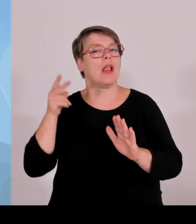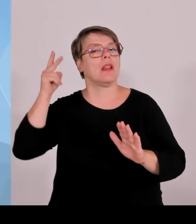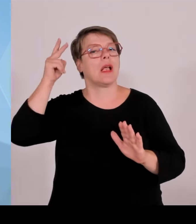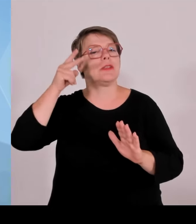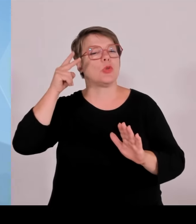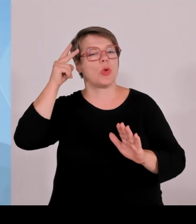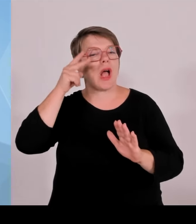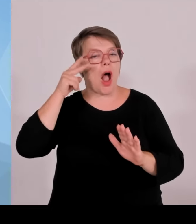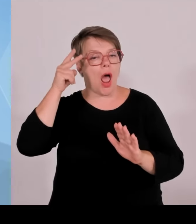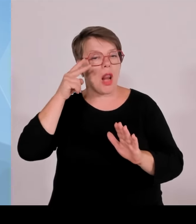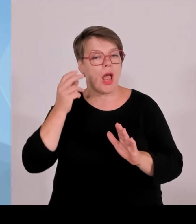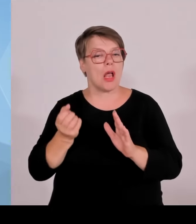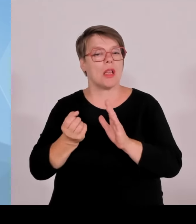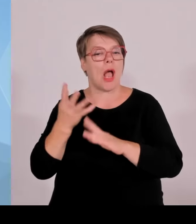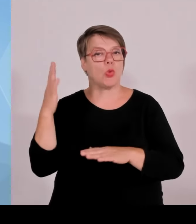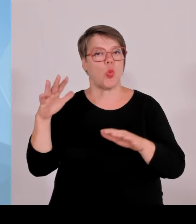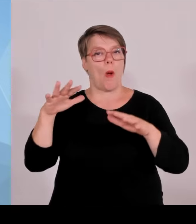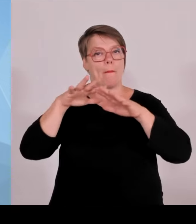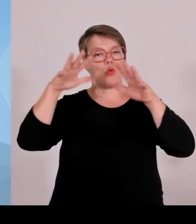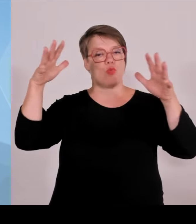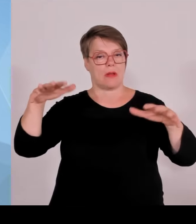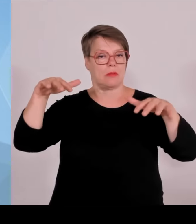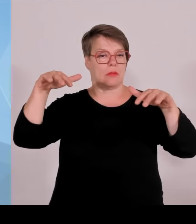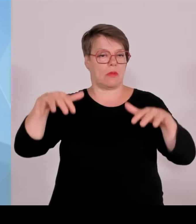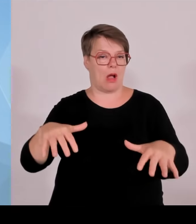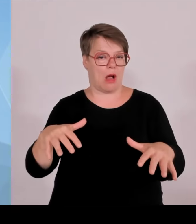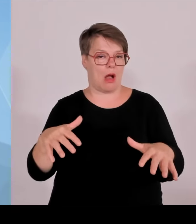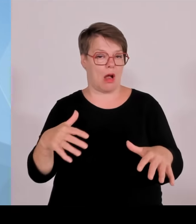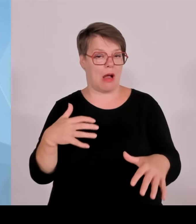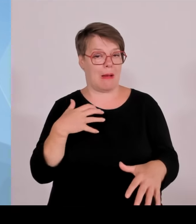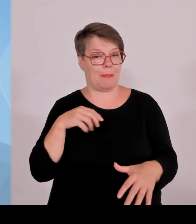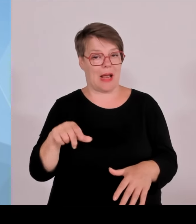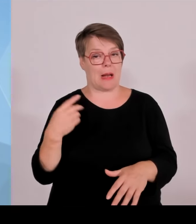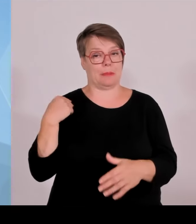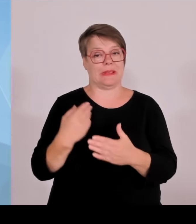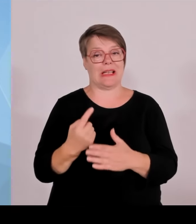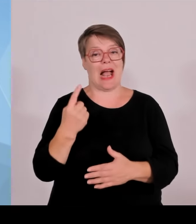jetzt eben ein weiteres, nämlich den Landschaftsgarten Luisenburg mit dem